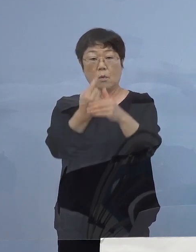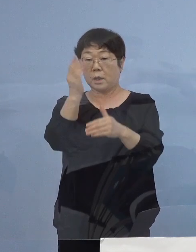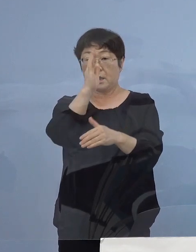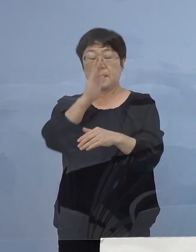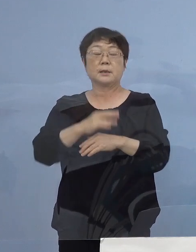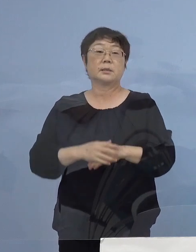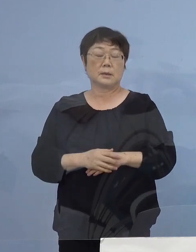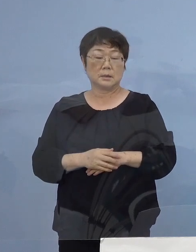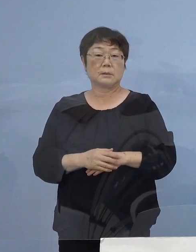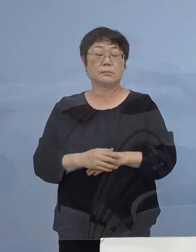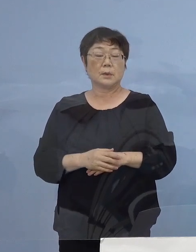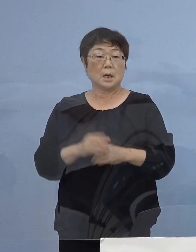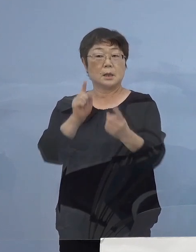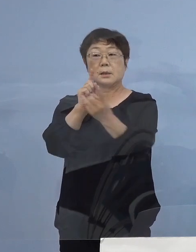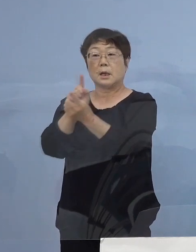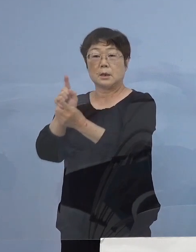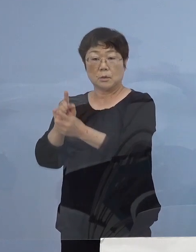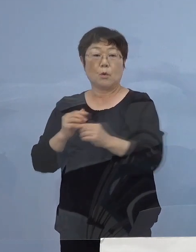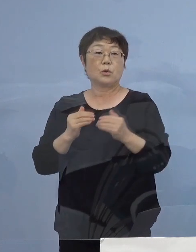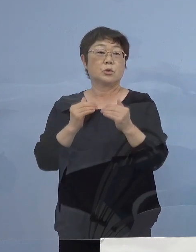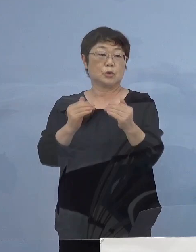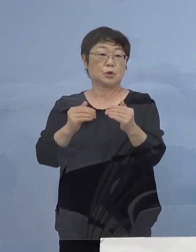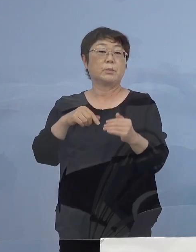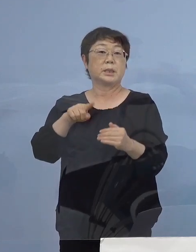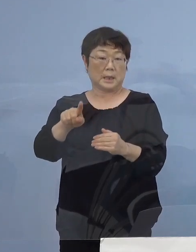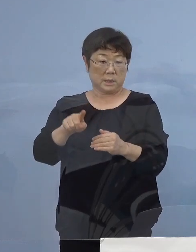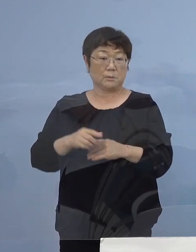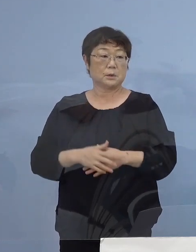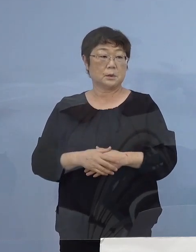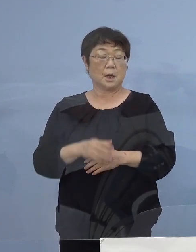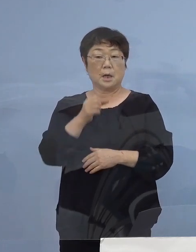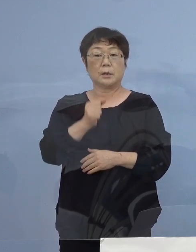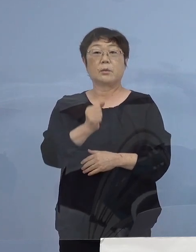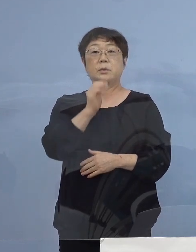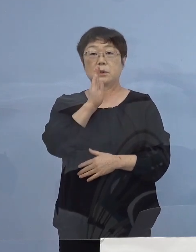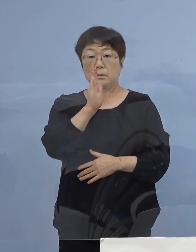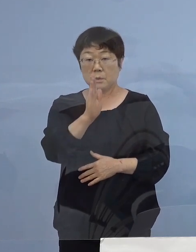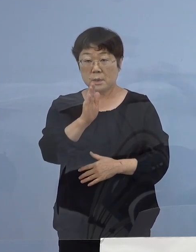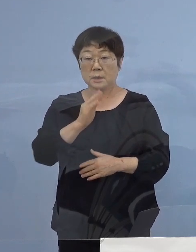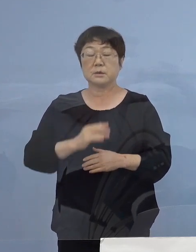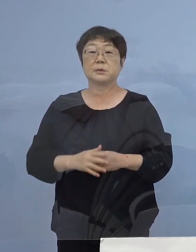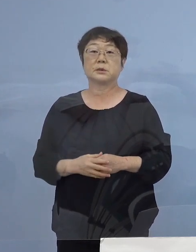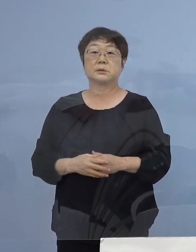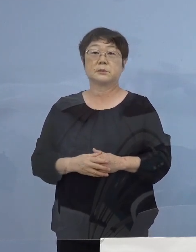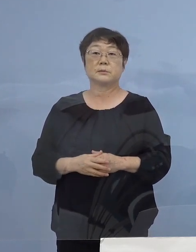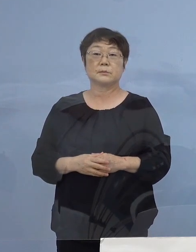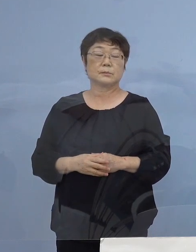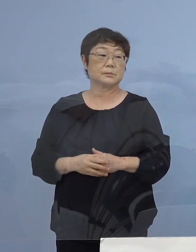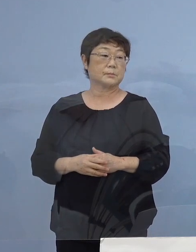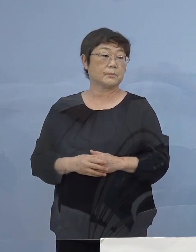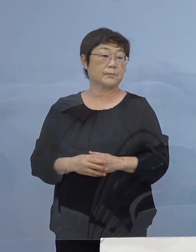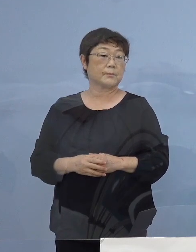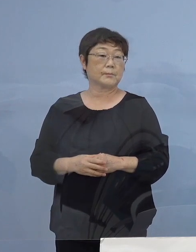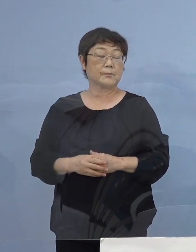そうした対応を進めて参ります どうぞよろしくお願いをいたします